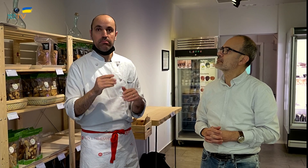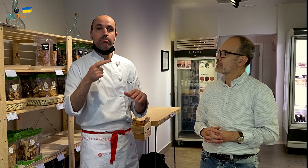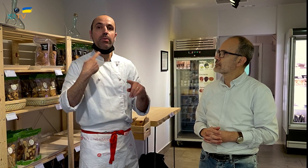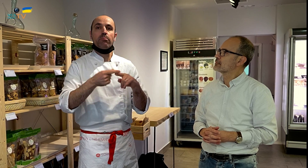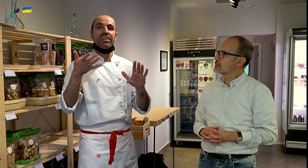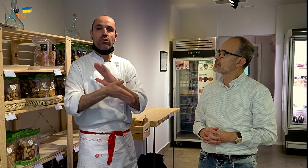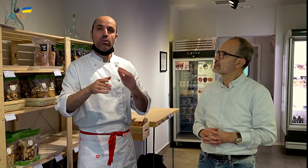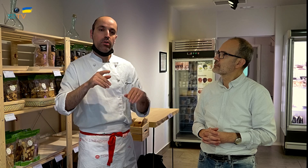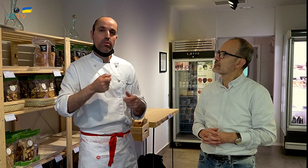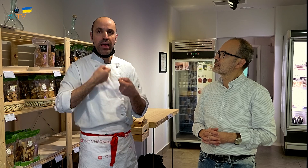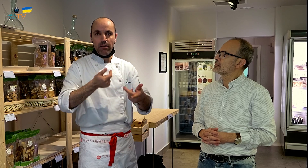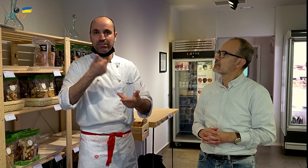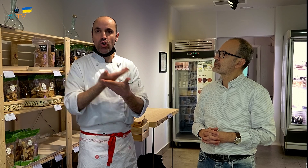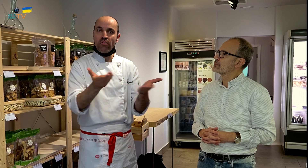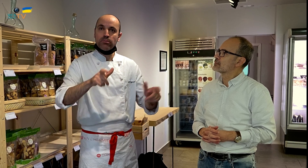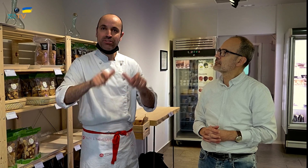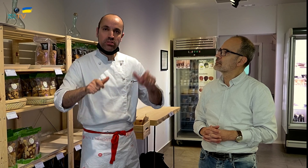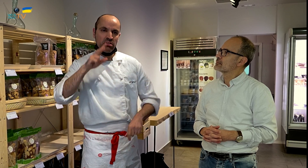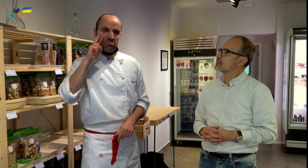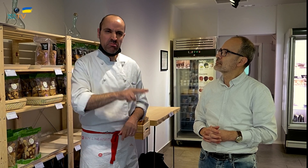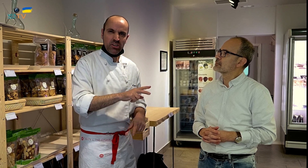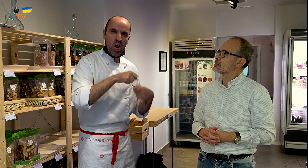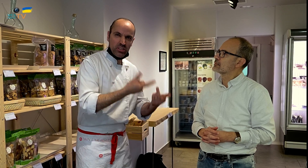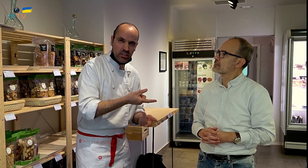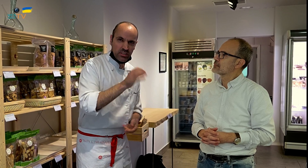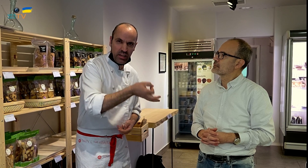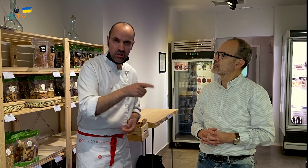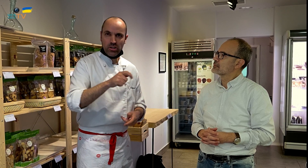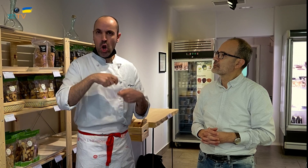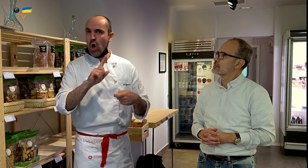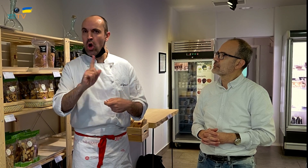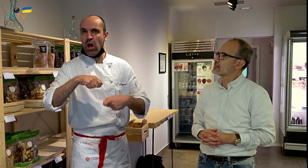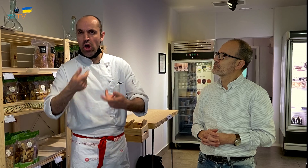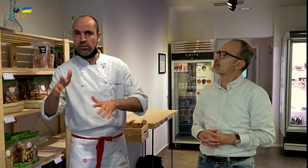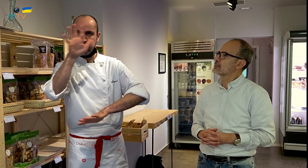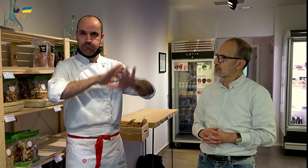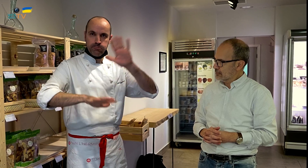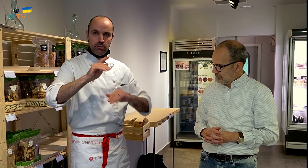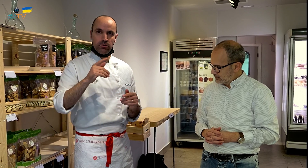Para inspirar más confianza a las personas, sobre si determinados productos son o no son ecológicos, porque hay confusión